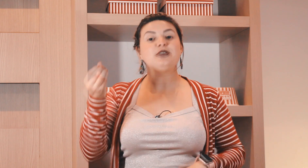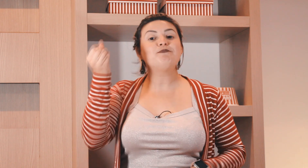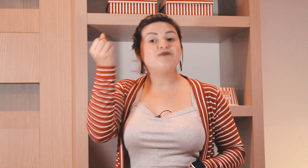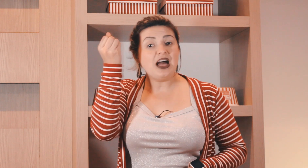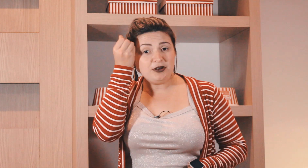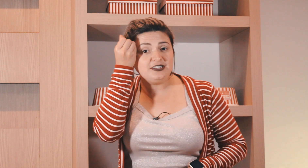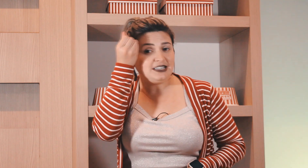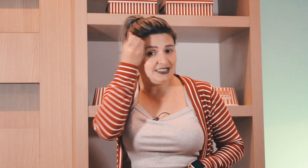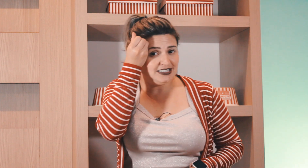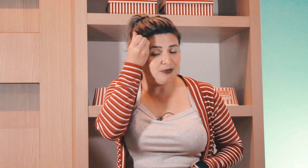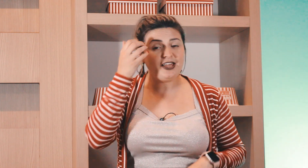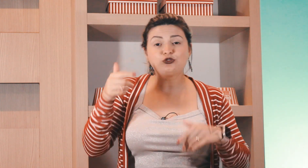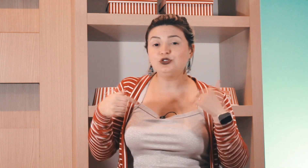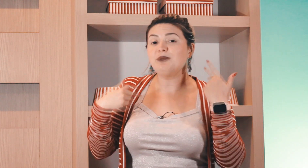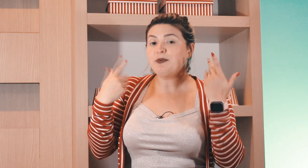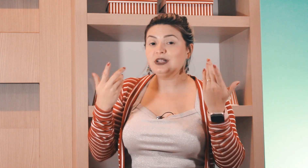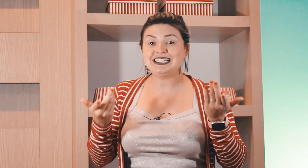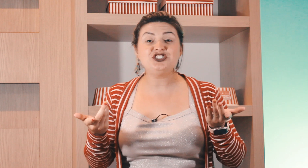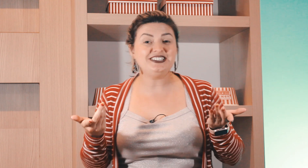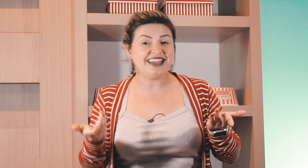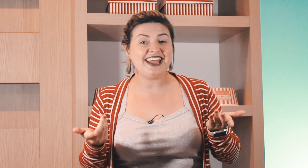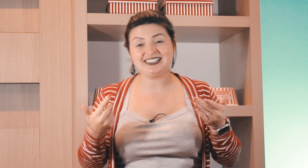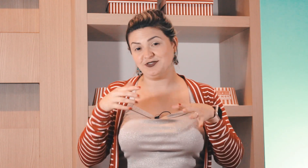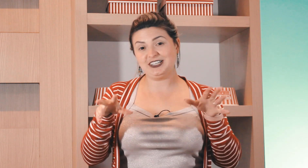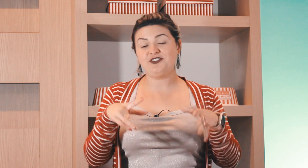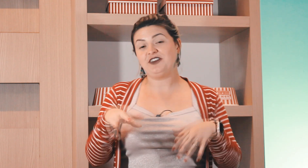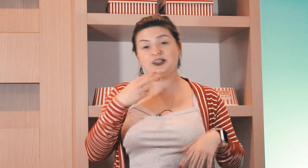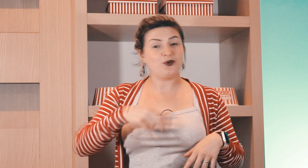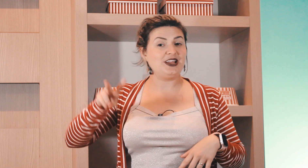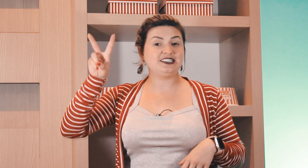é assim dá para fazer assim também o surdo também pode ser que te entenda se você tiver falando